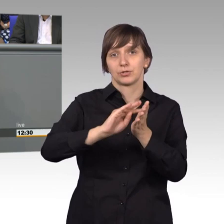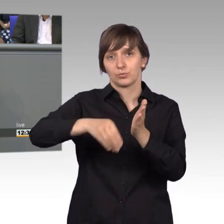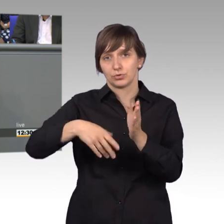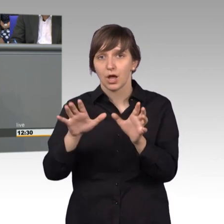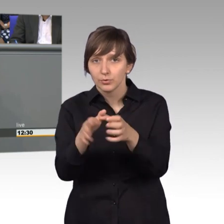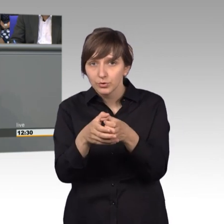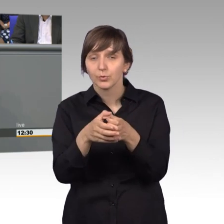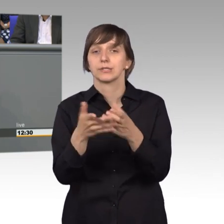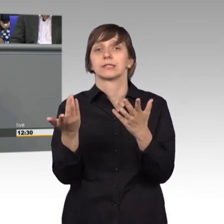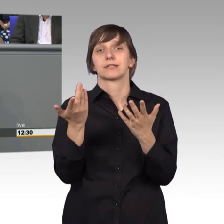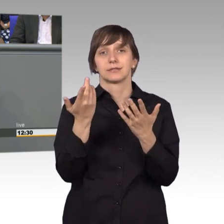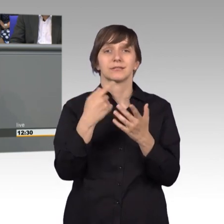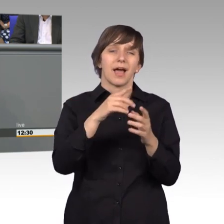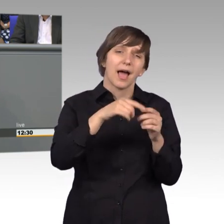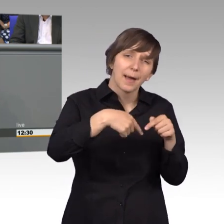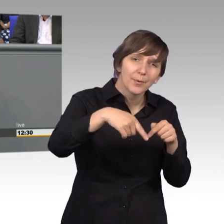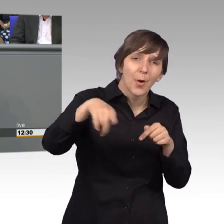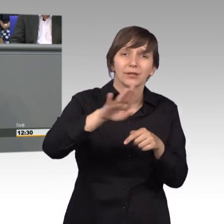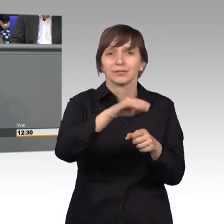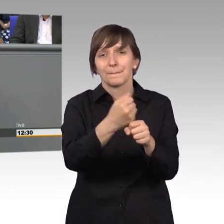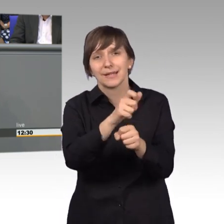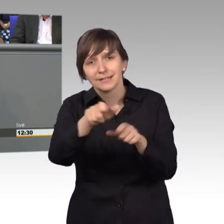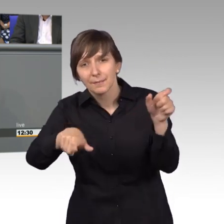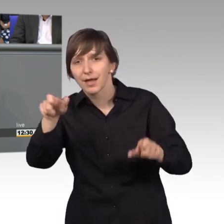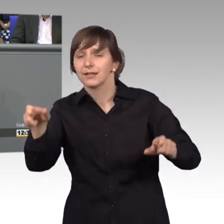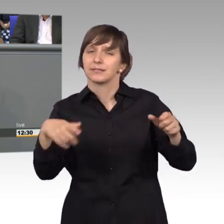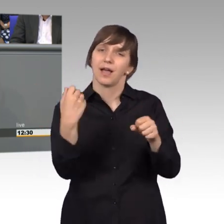an die Mitarbeiter aller Abgeordneten, die uns hier zuarbeiten, denn ohne die